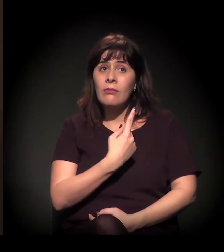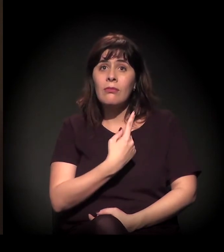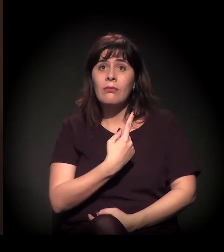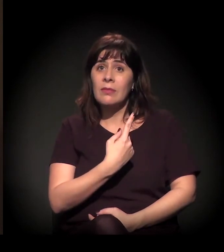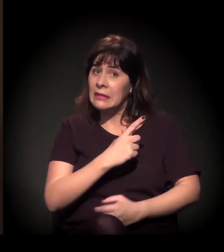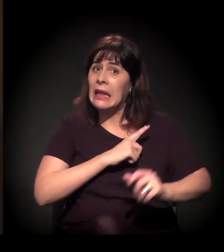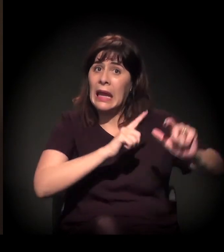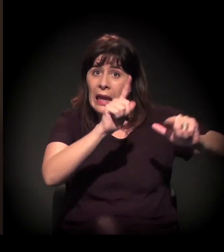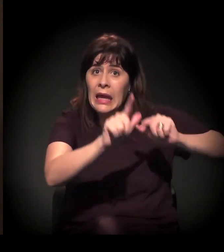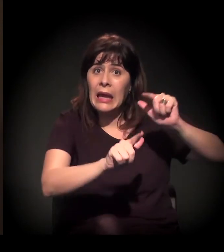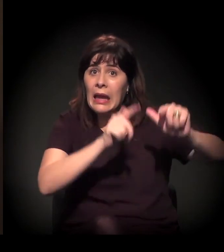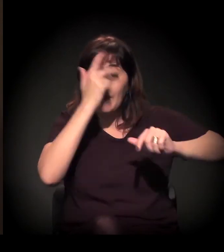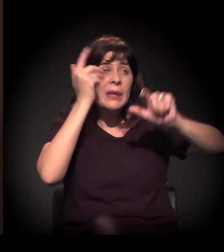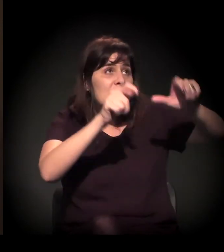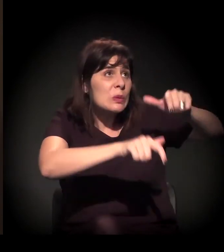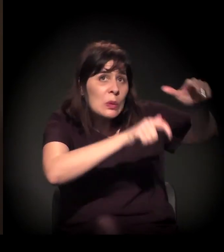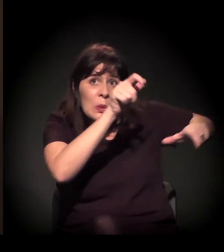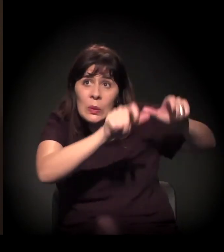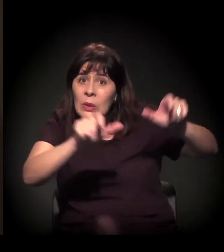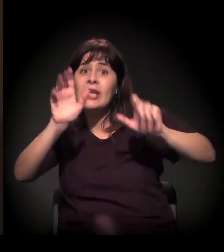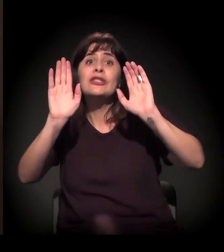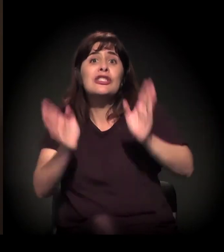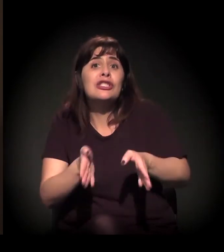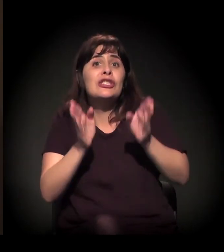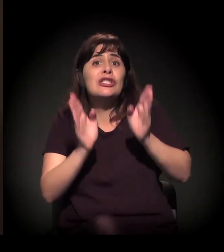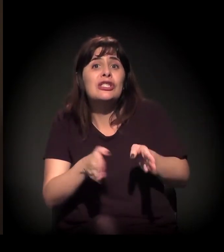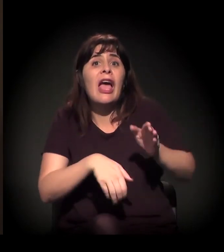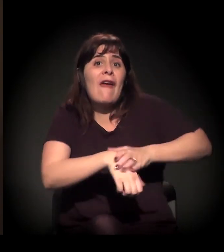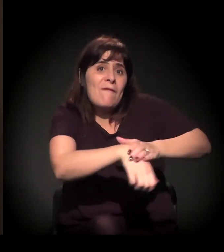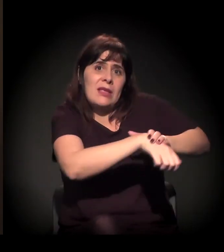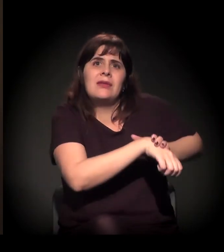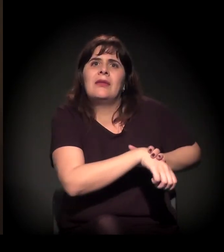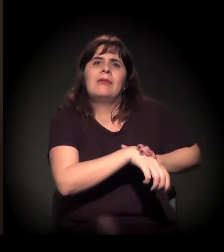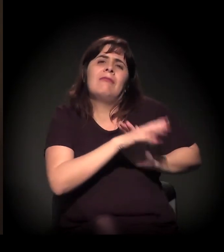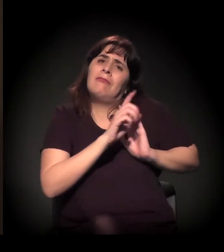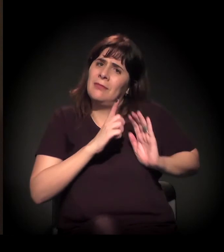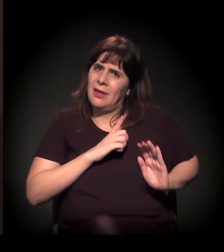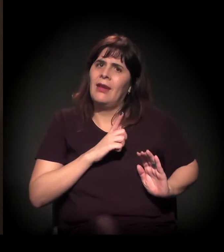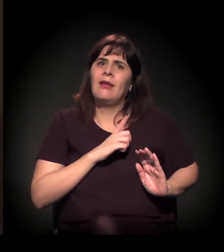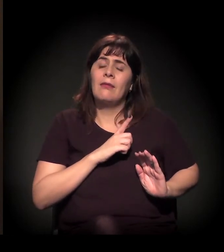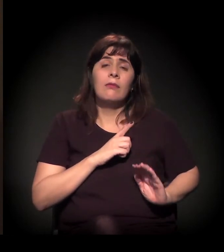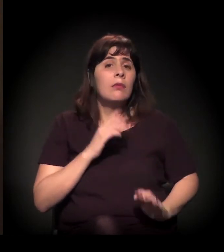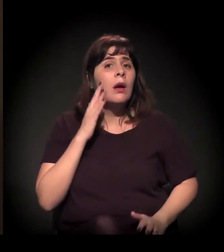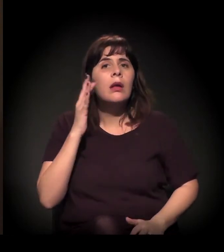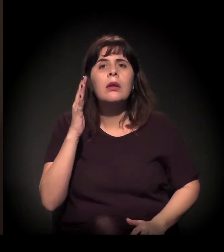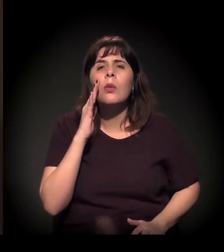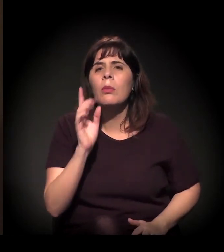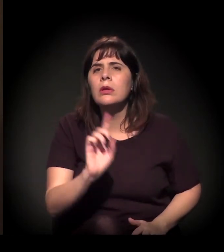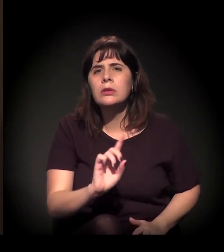exatamente para mudar essa história. Vocês não imaginam, dentro de um mês,